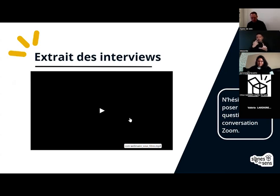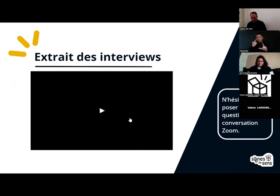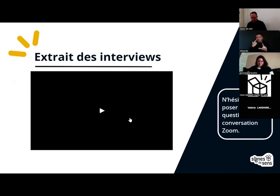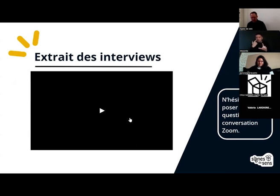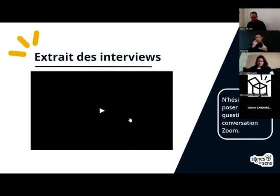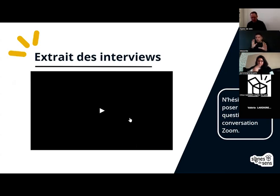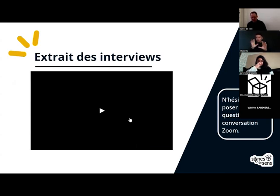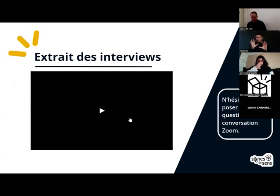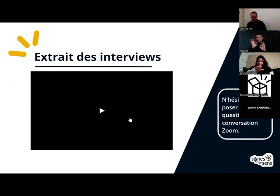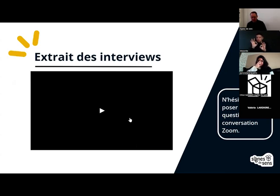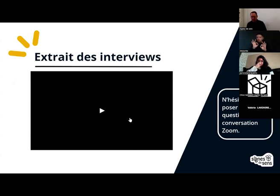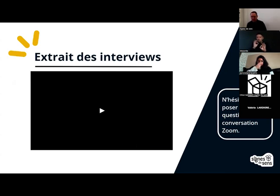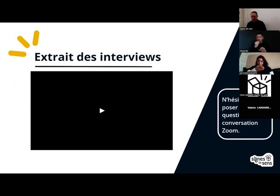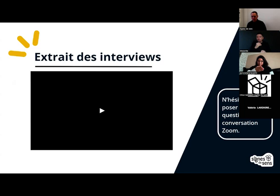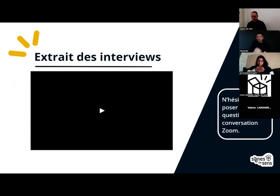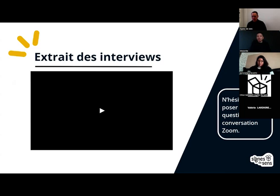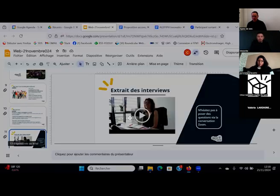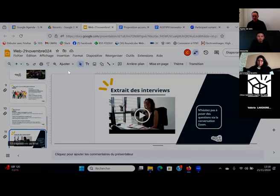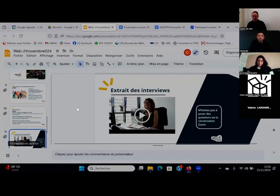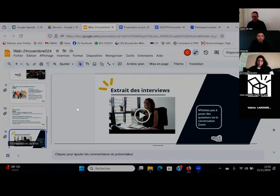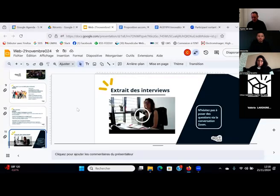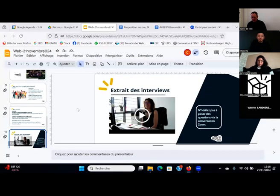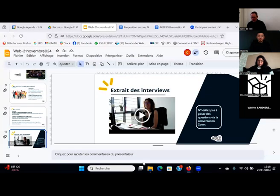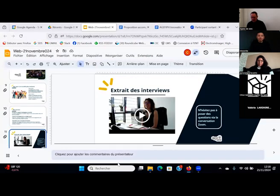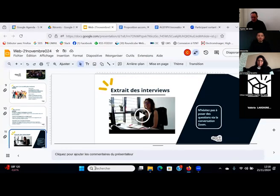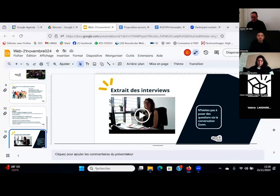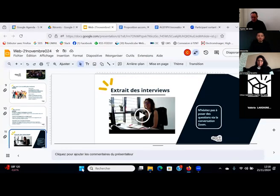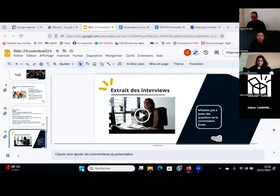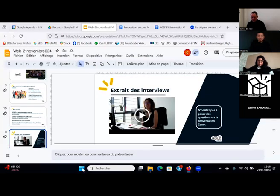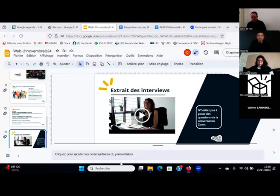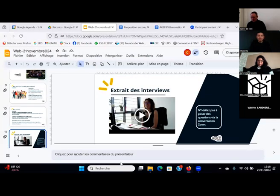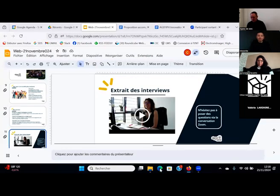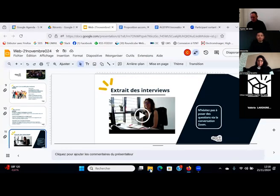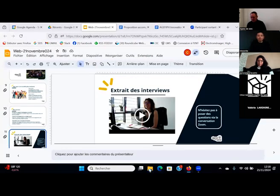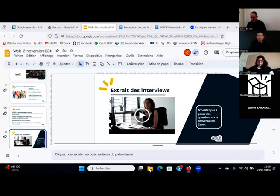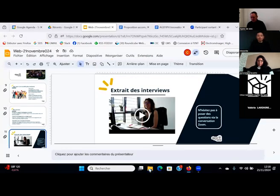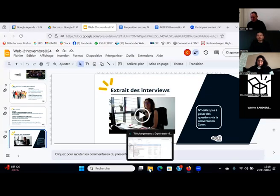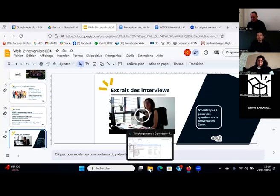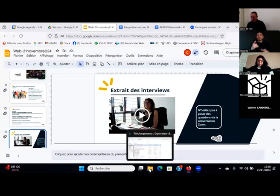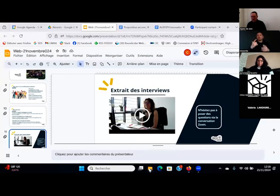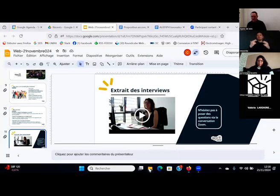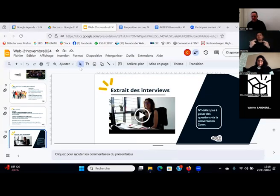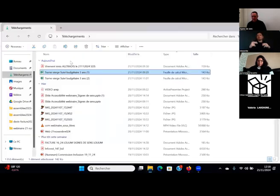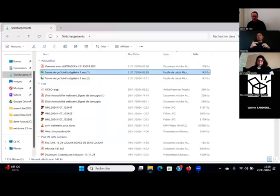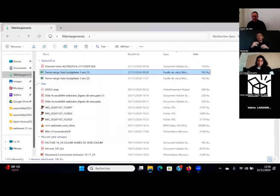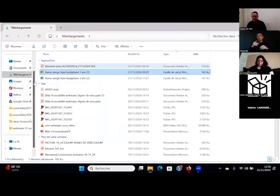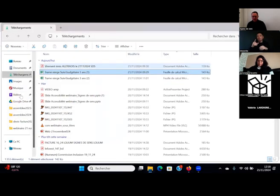Je vais plutôt lire la vidéo directement depuis mon ordinateur pour éviter...